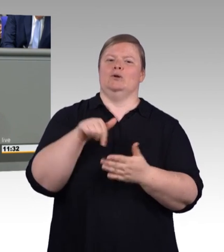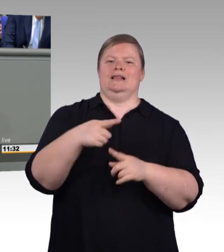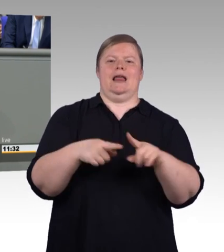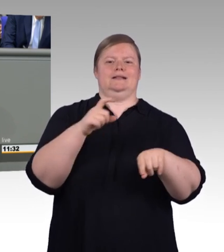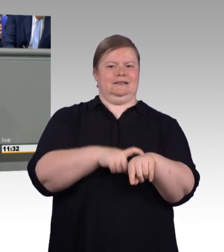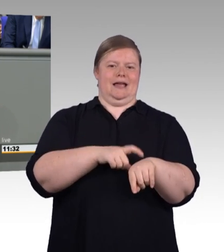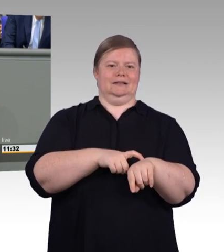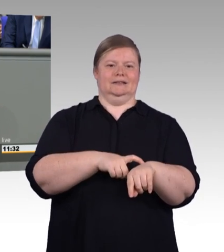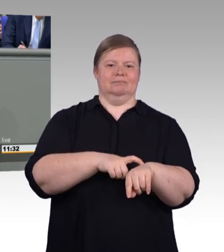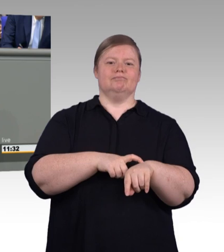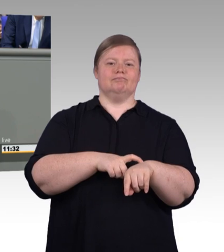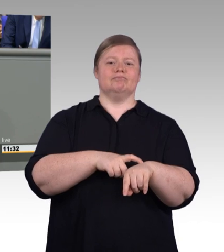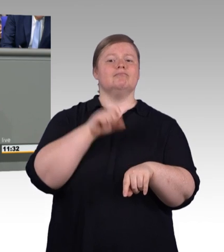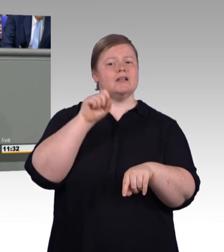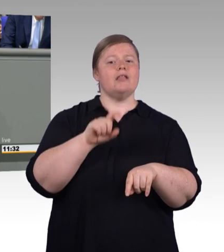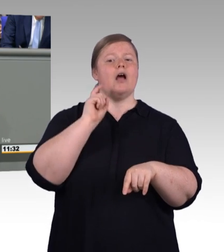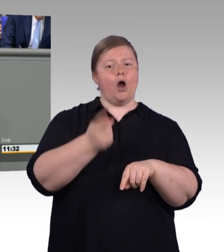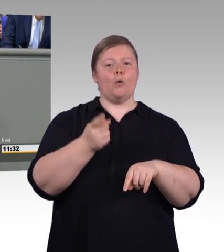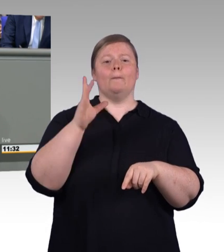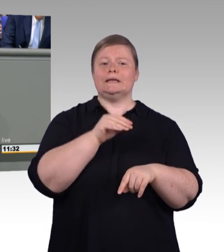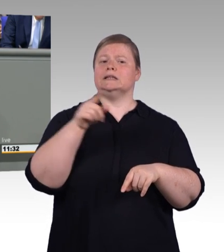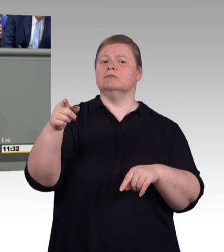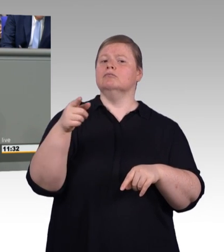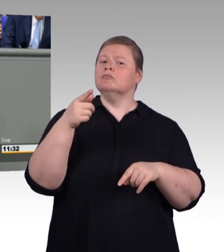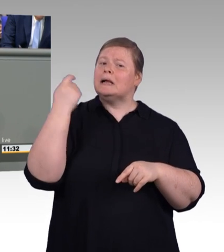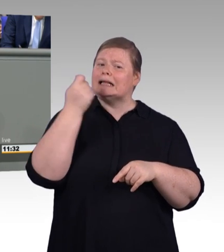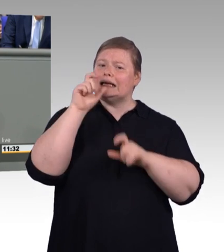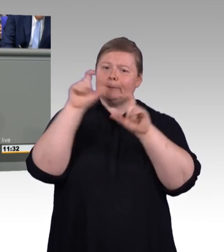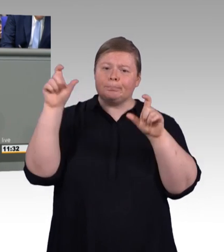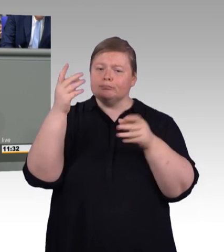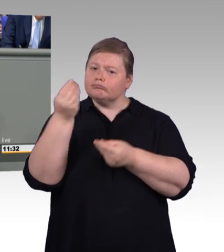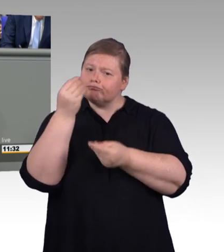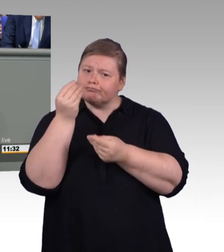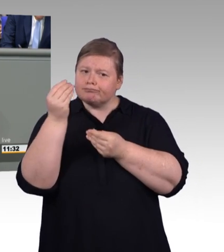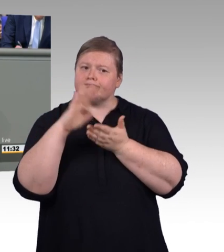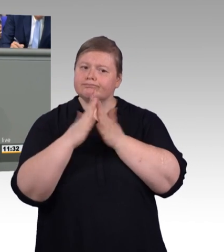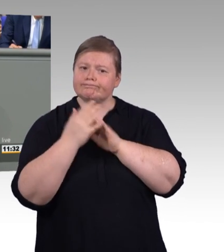So wird die duale Ausbildung beispielsweise auch attraktiv für neue Zielgruppen wie etwa für Menschen